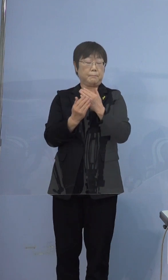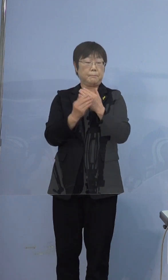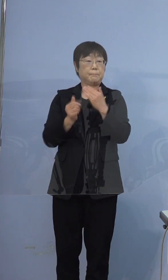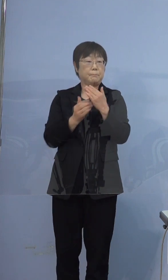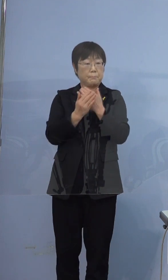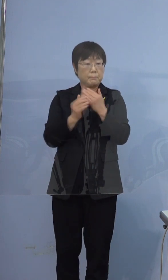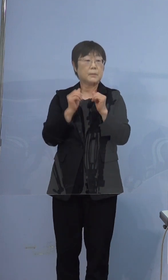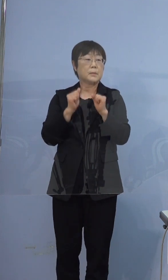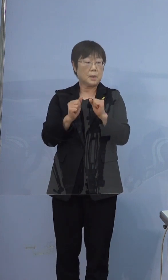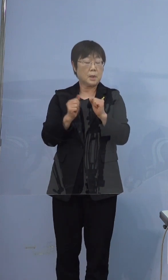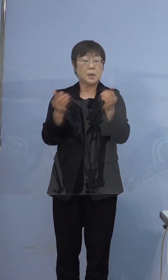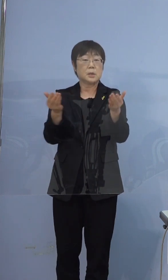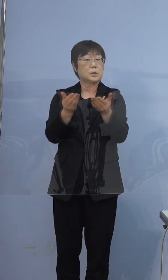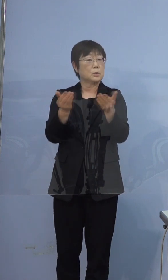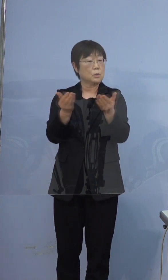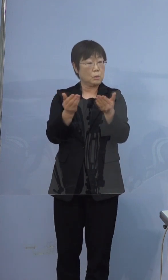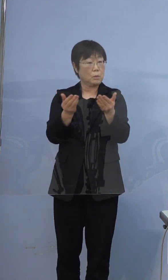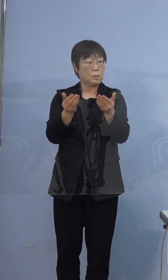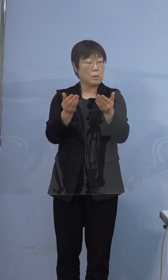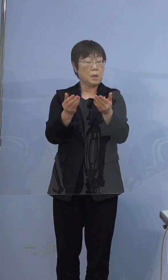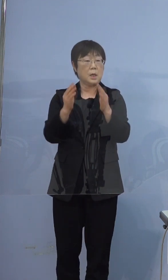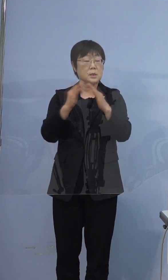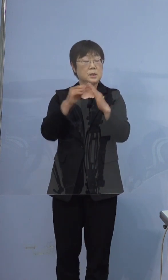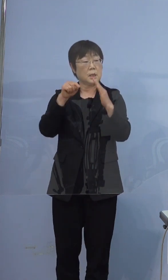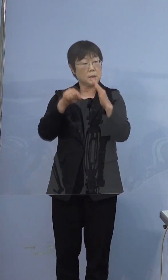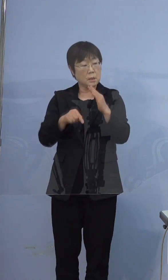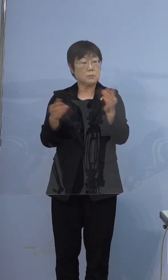お仕事は在宅勤務